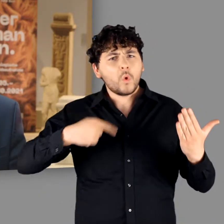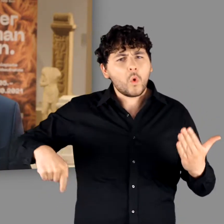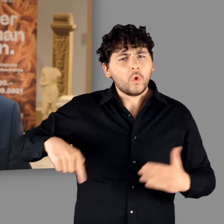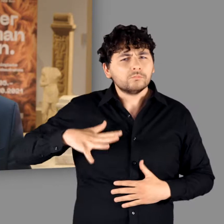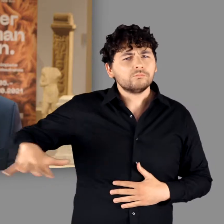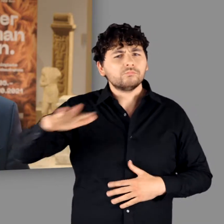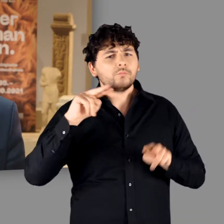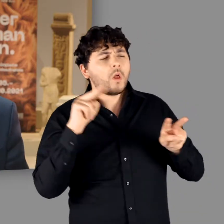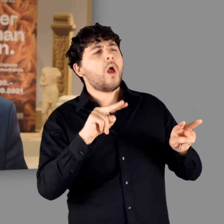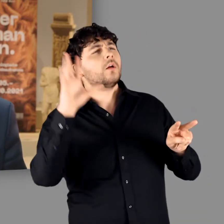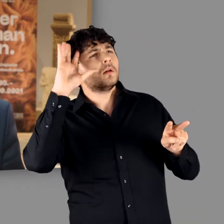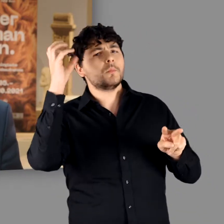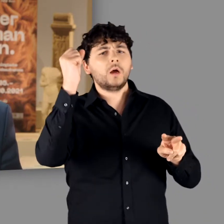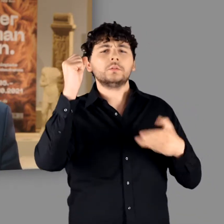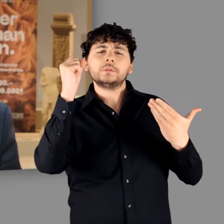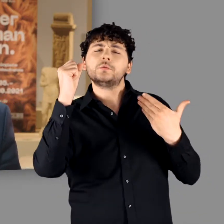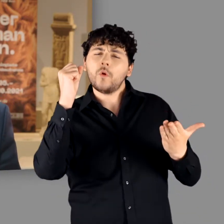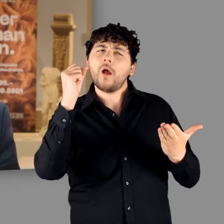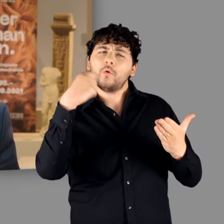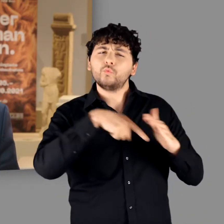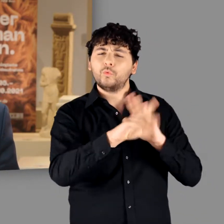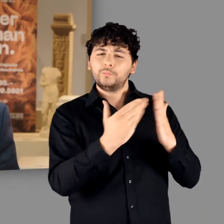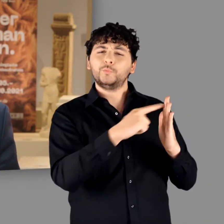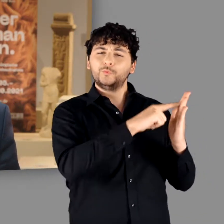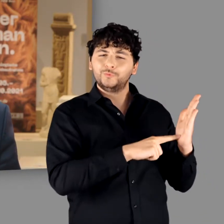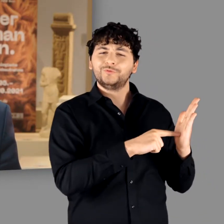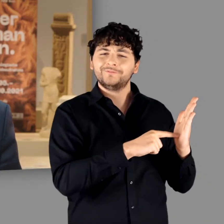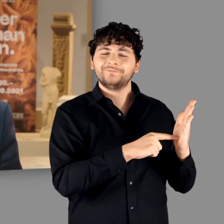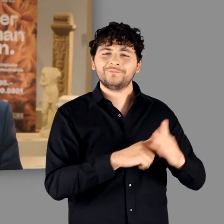und auch heute noch virulenten Germanen-Klischees verantwortlich.